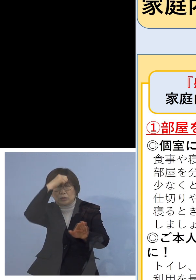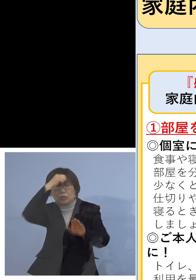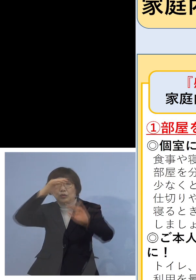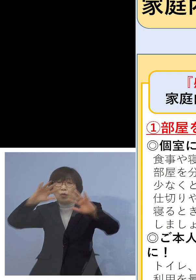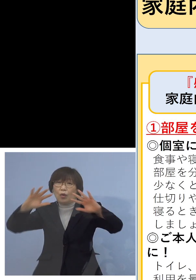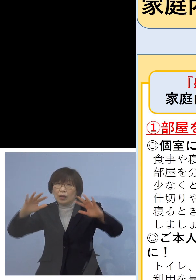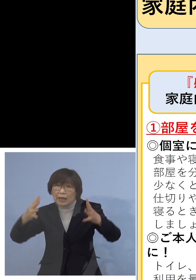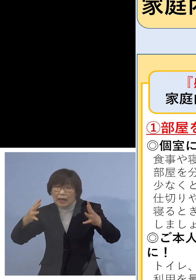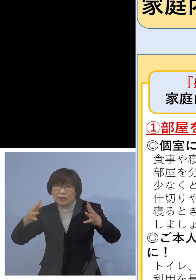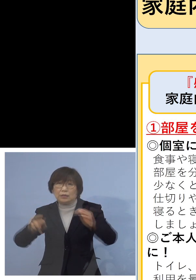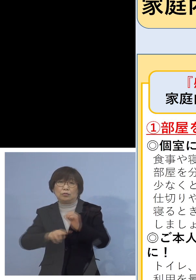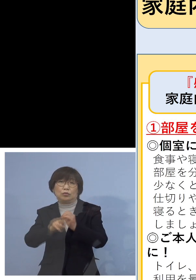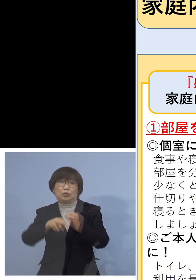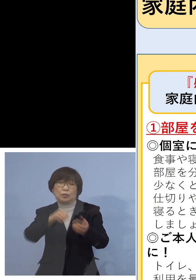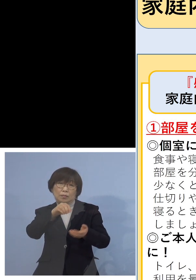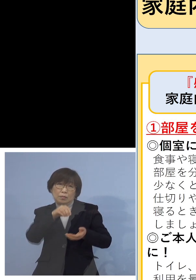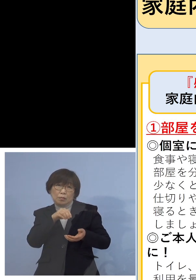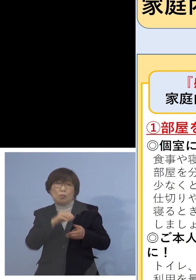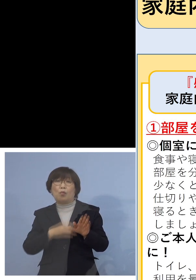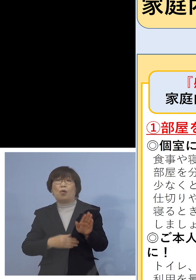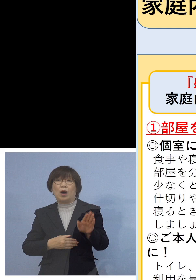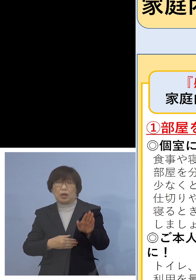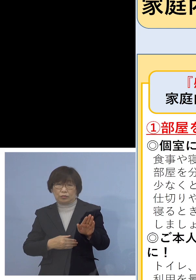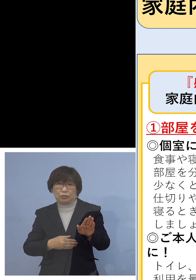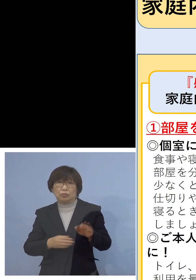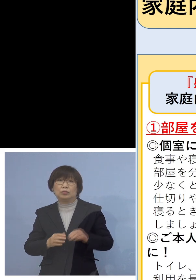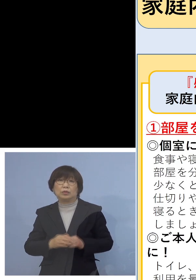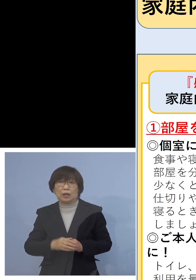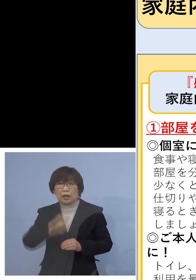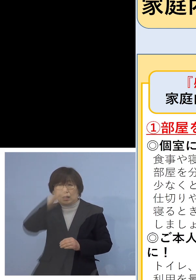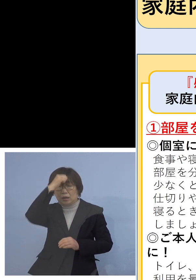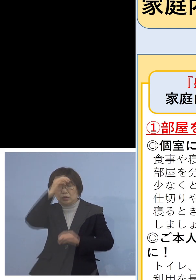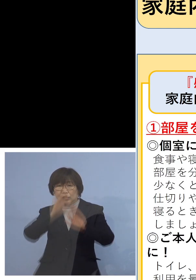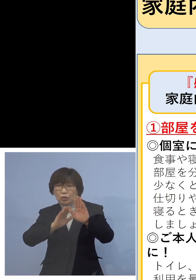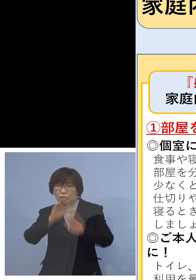ということですから、どうしても症状が どうもおかしい、喉がいがらっぽい